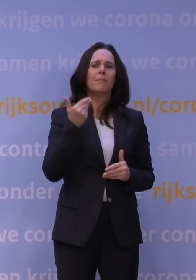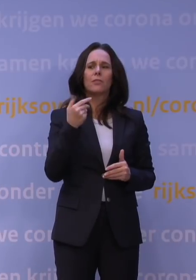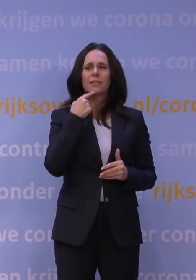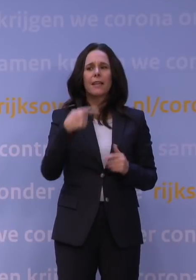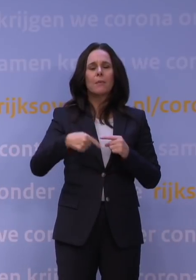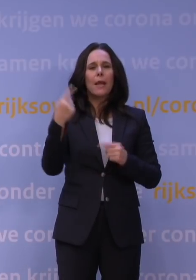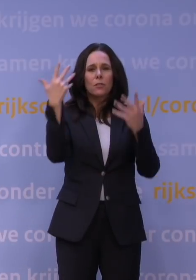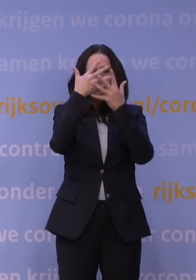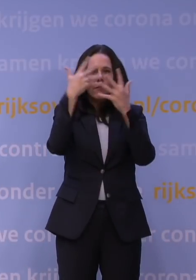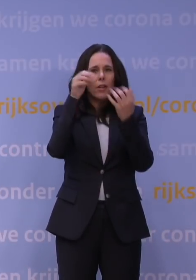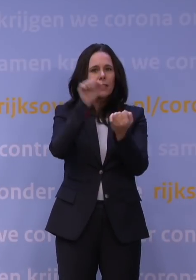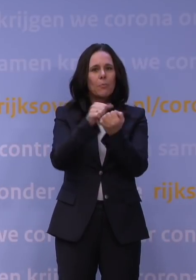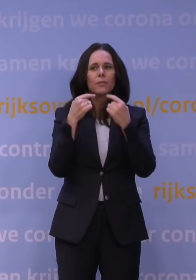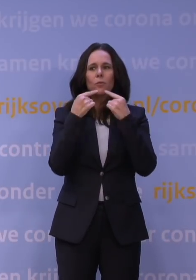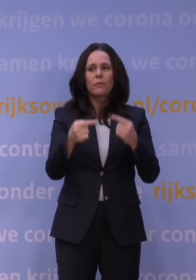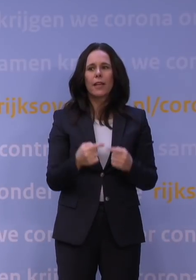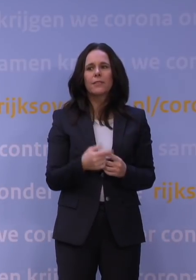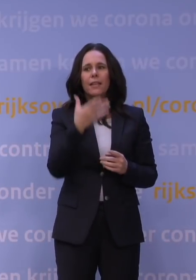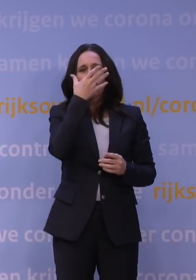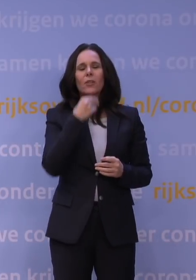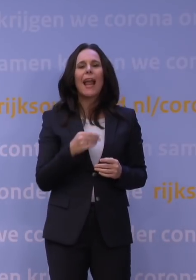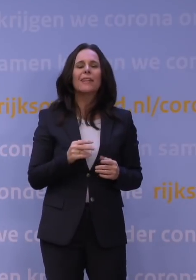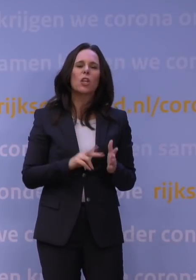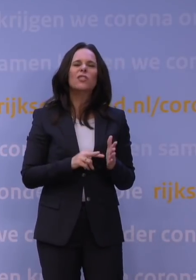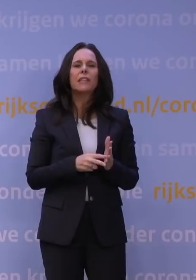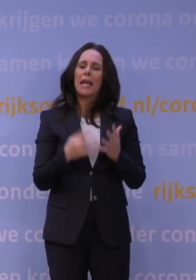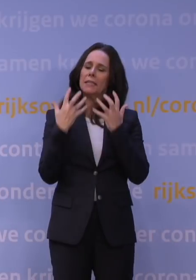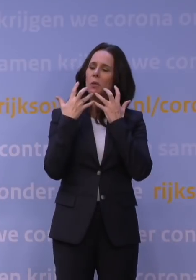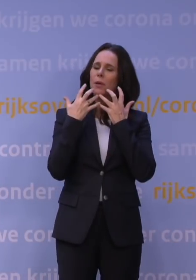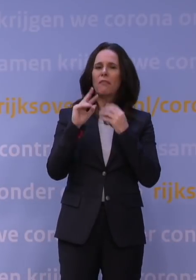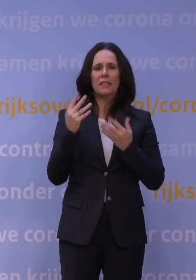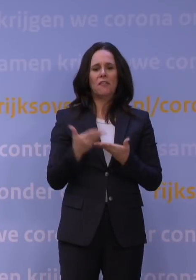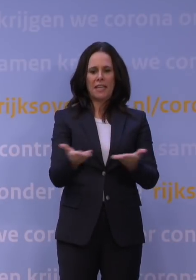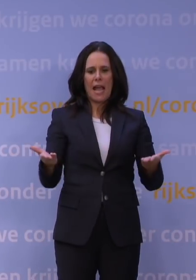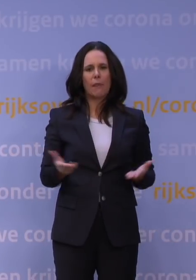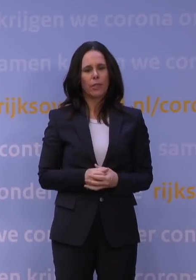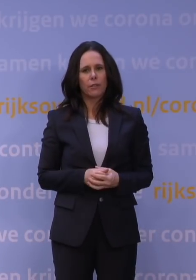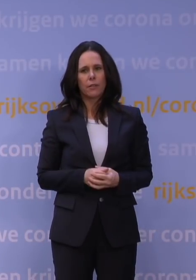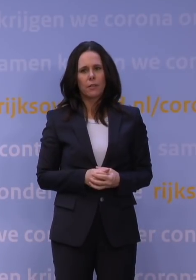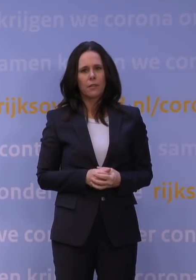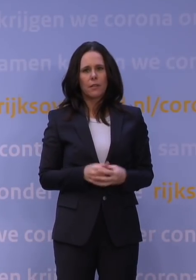dan bedoel ik ook: het leek net een technische briefing in de Tweede Kamer. Ik vraag me echt af of Nederlanders buiten deze Haagse bubbel